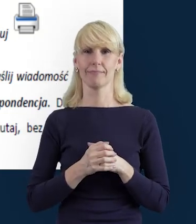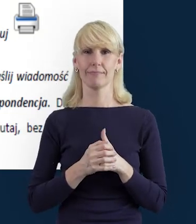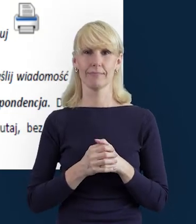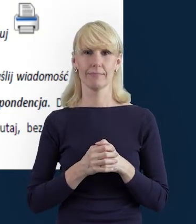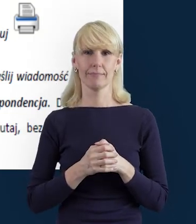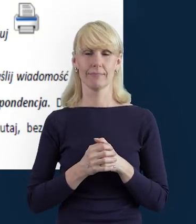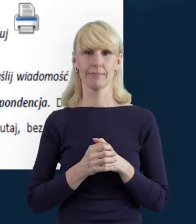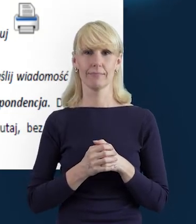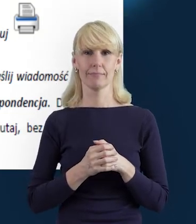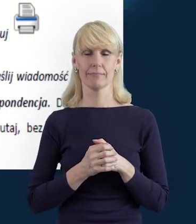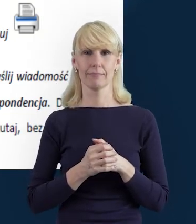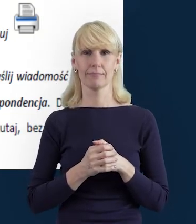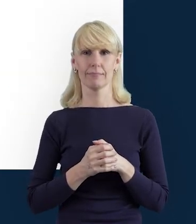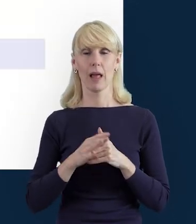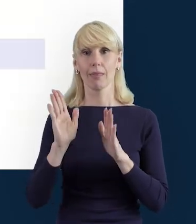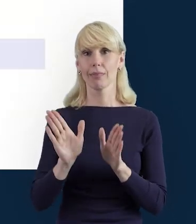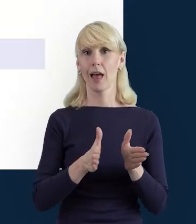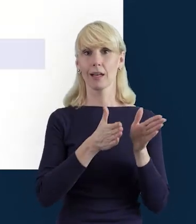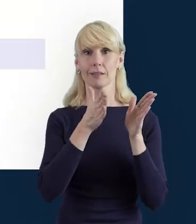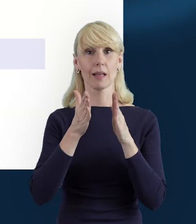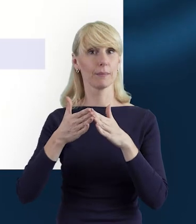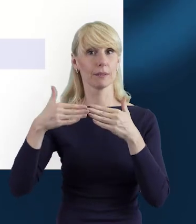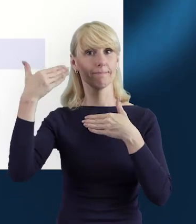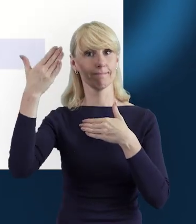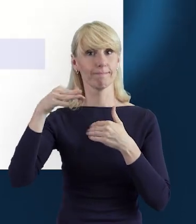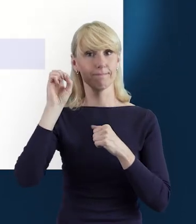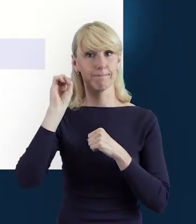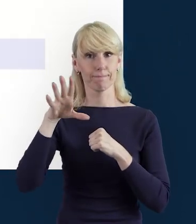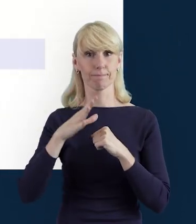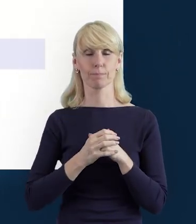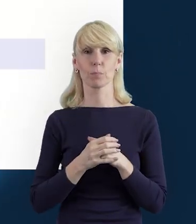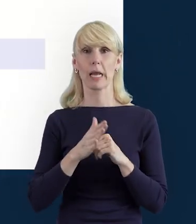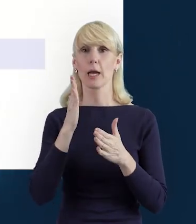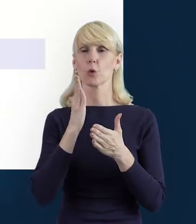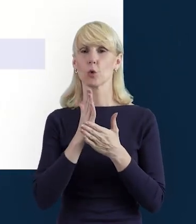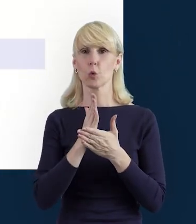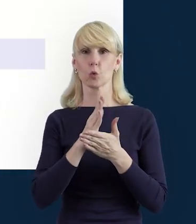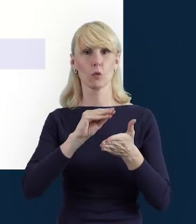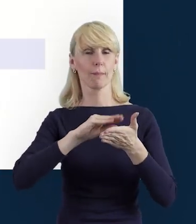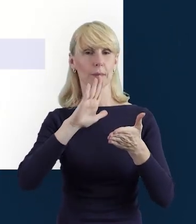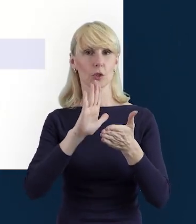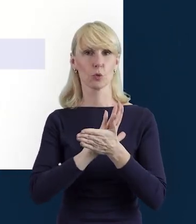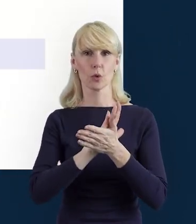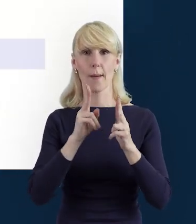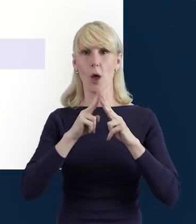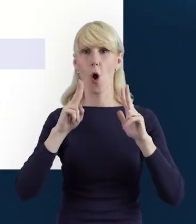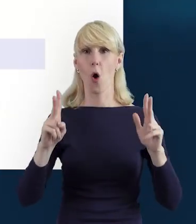W kolejnym slajdzie, kiedy wypełniamy okres zaangażowania,